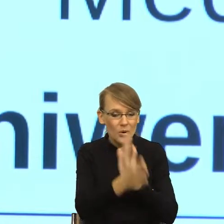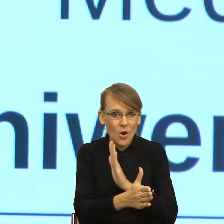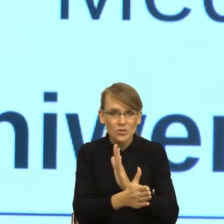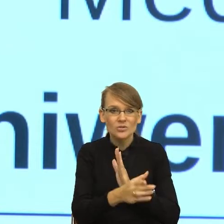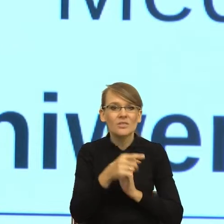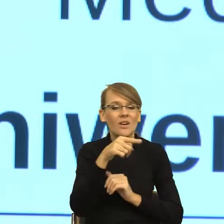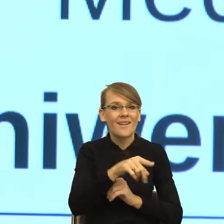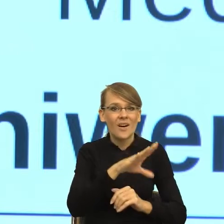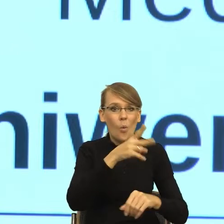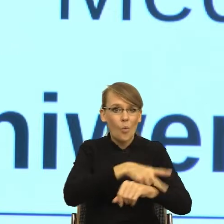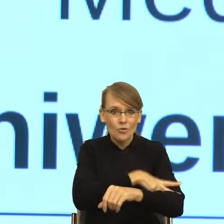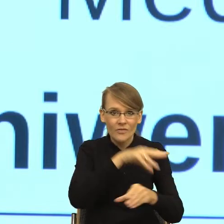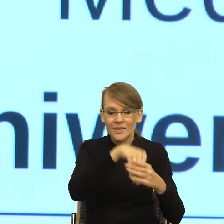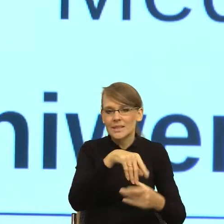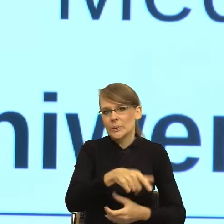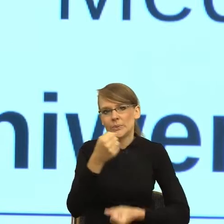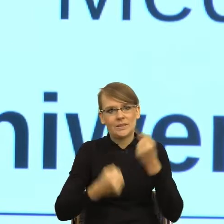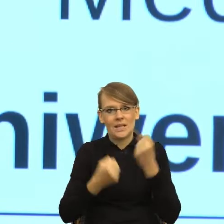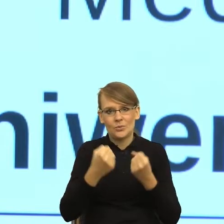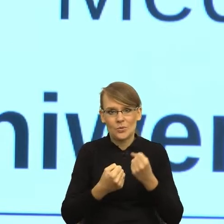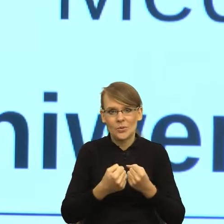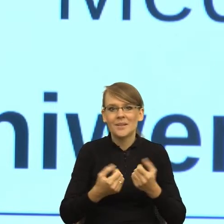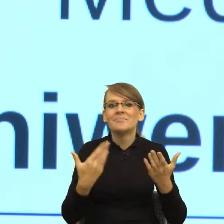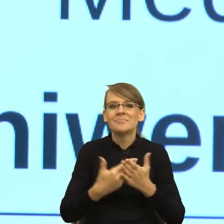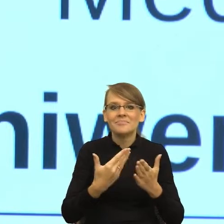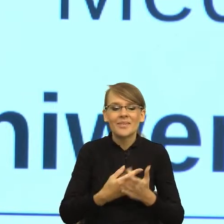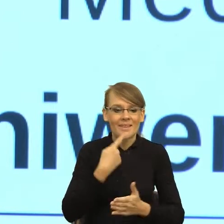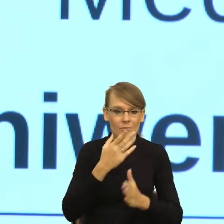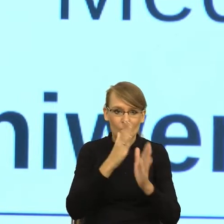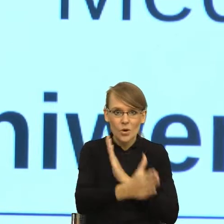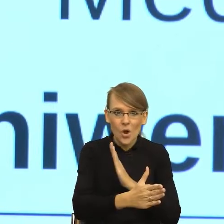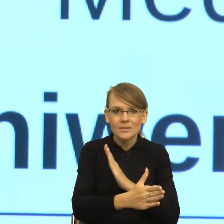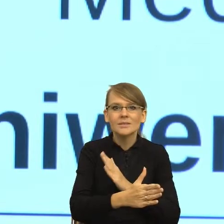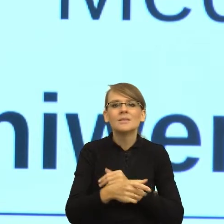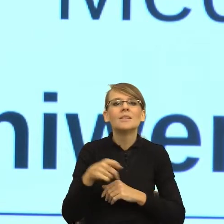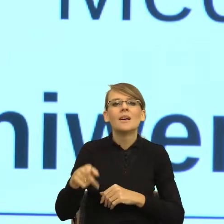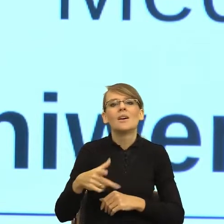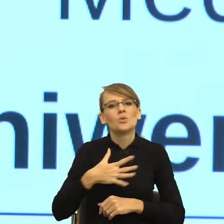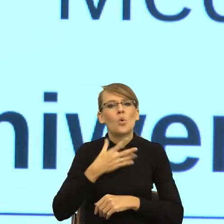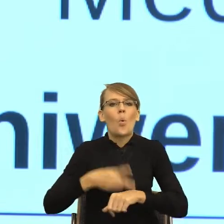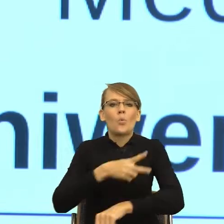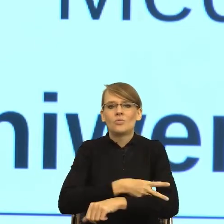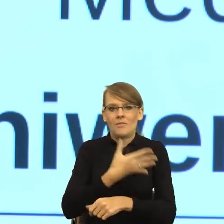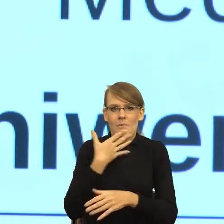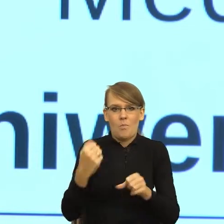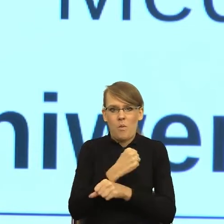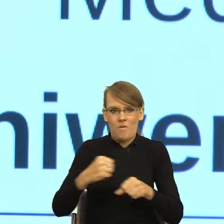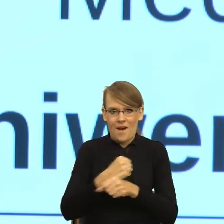dlatego że zbyt prosty język zmniejsza dystans w ten sposób, że urząd traci powagę, a równocześnie zbyt duży dystans sprawia,